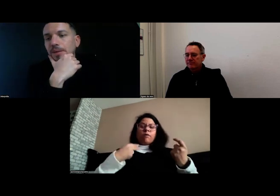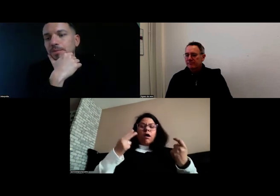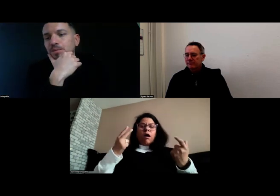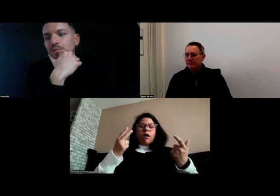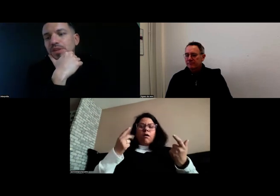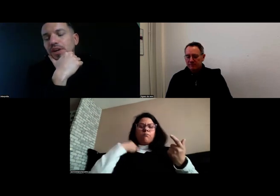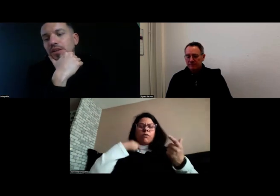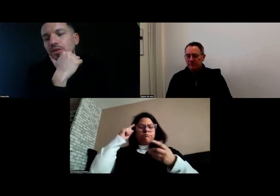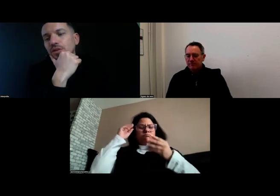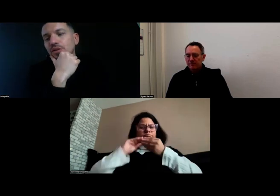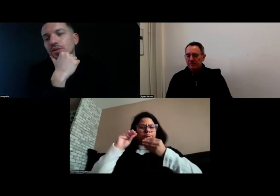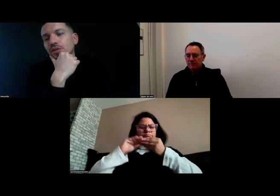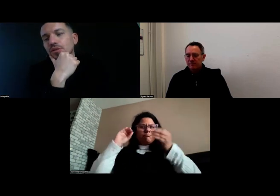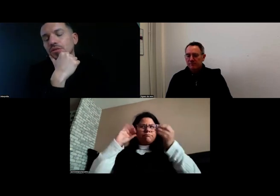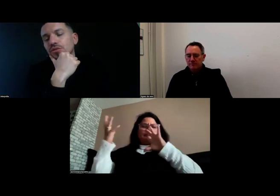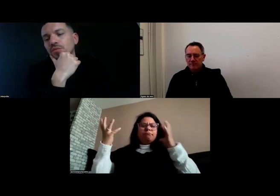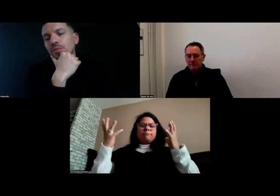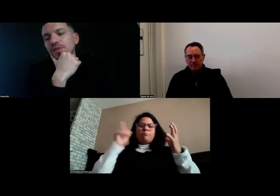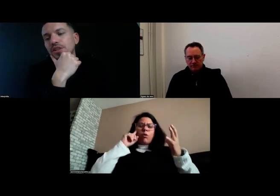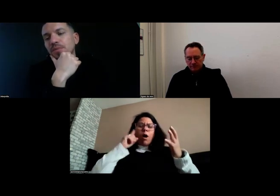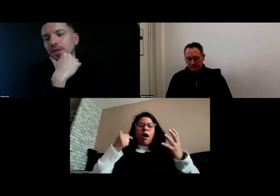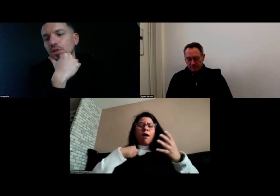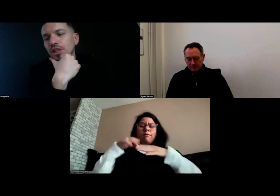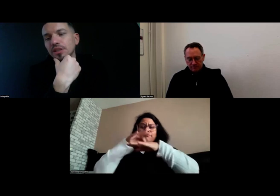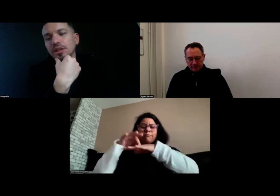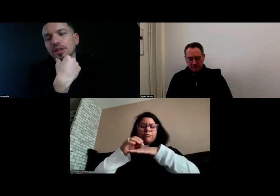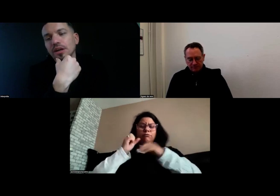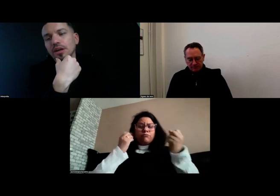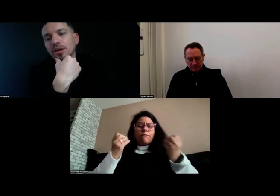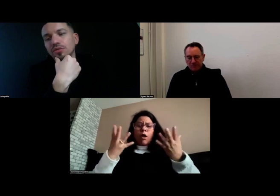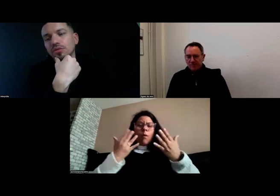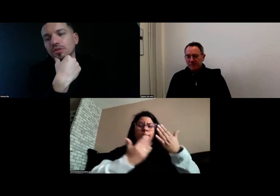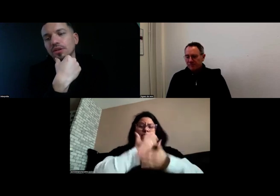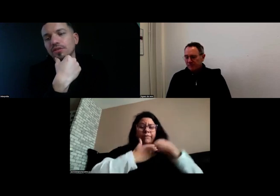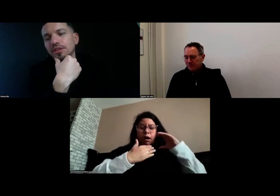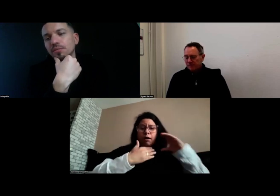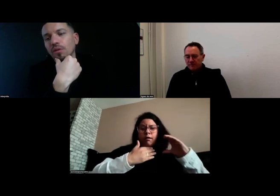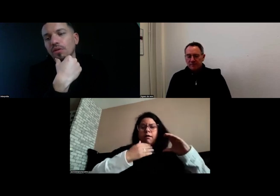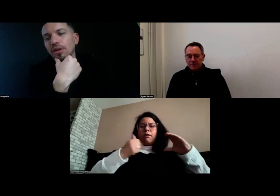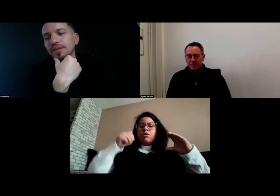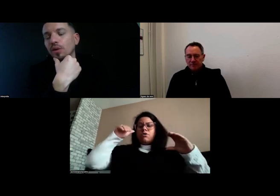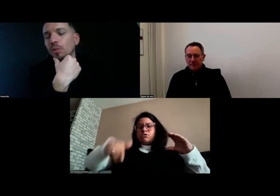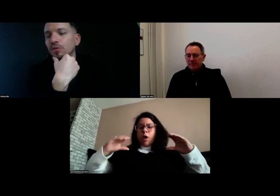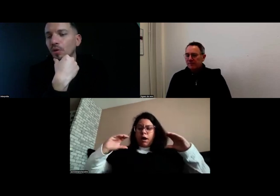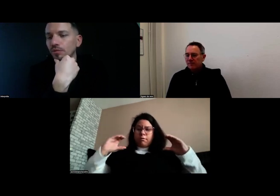C'est vrai que je m'interrogeais sur les accompagnements,